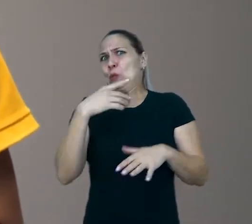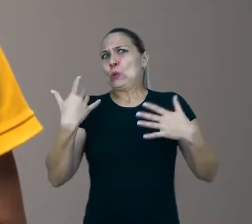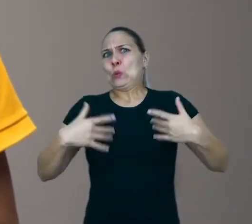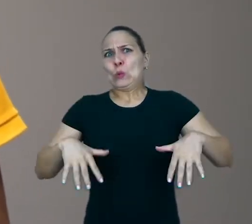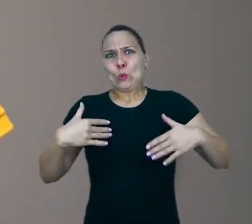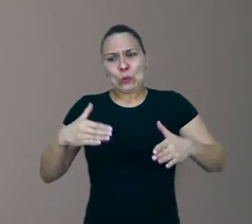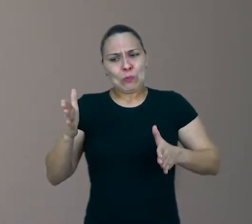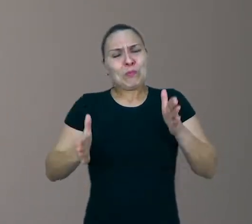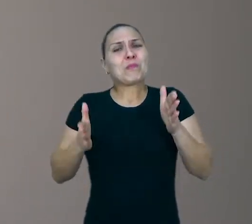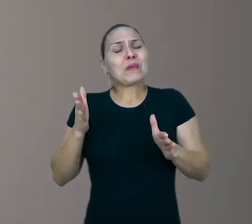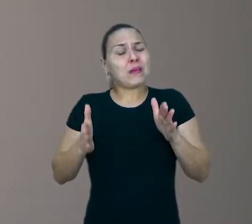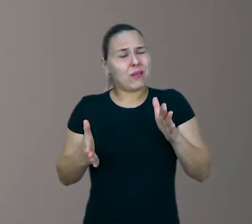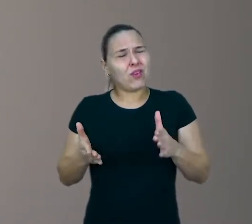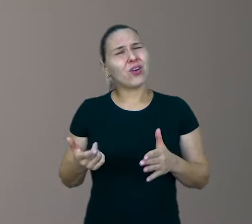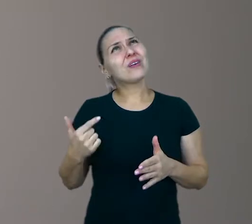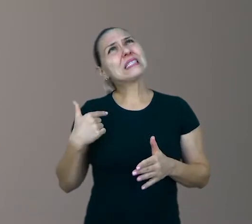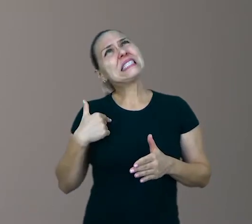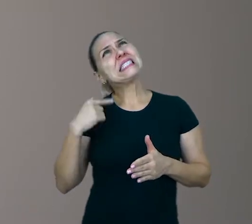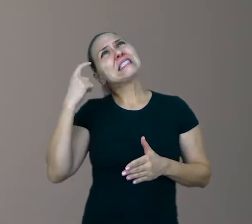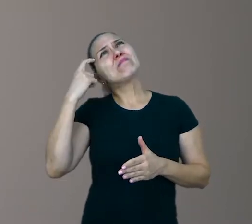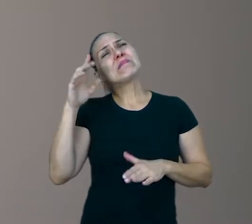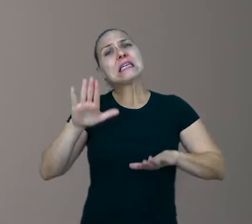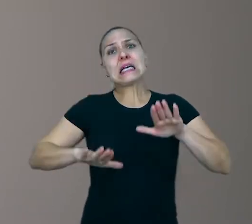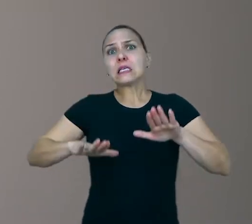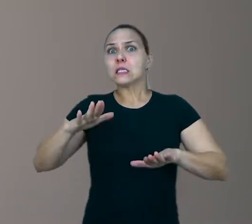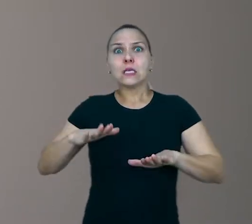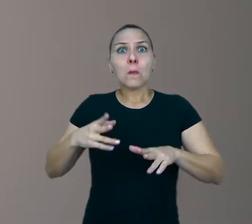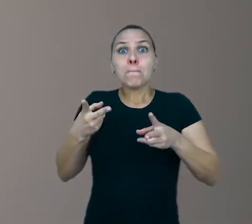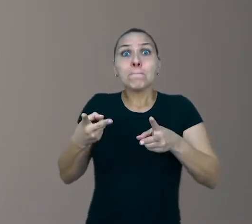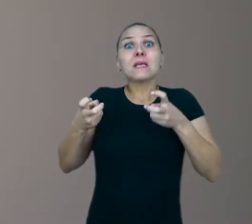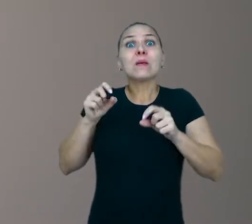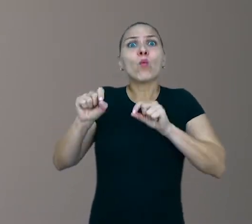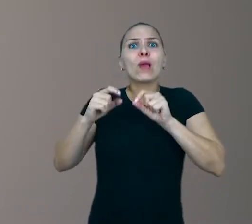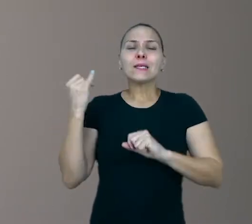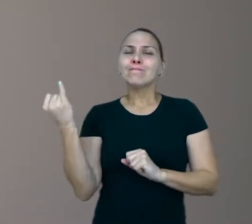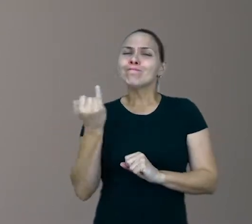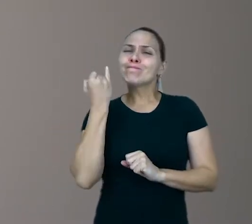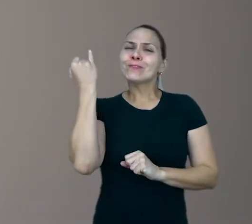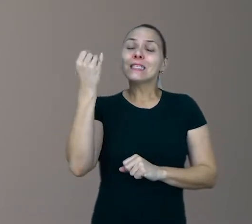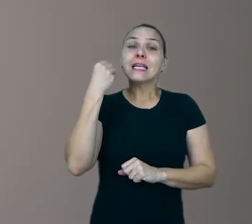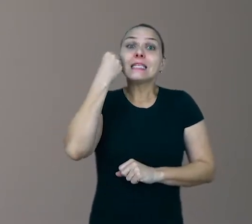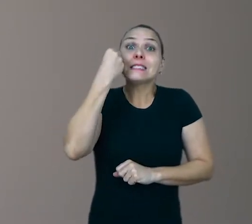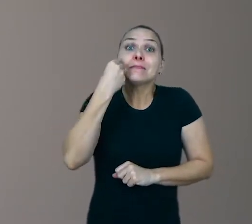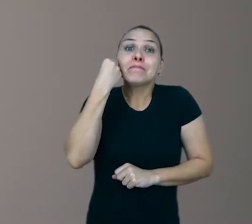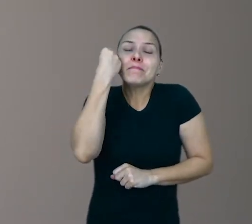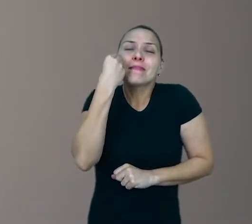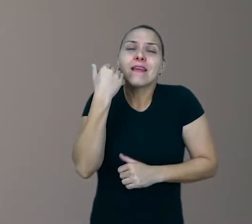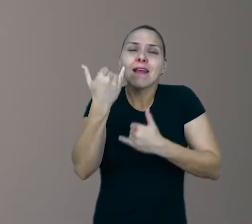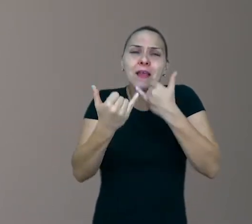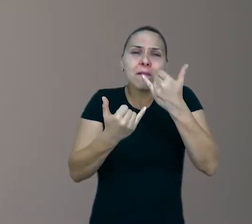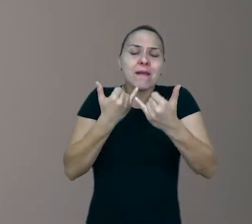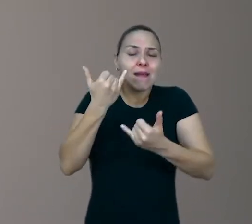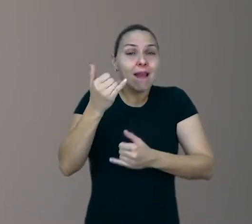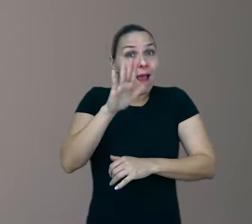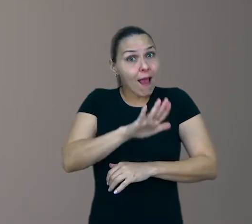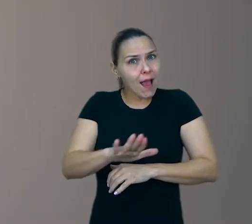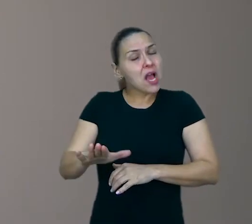A gente às vezes não se dá conta da importância das experiências lúdicas para a criança, porque brincar é uma coisa espontânea